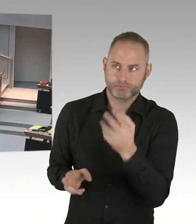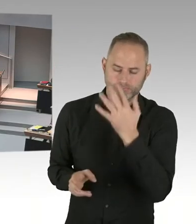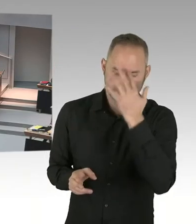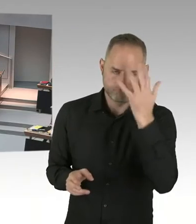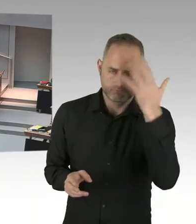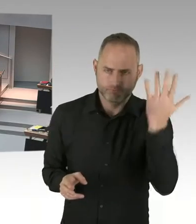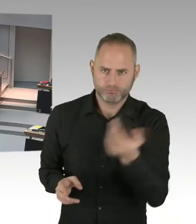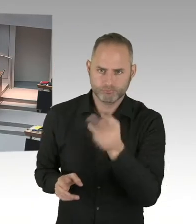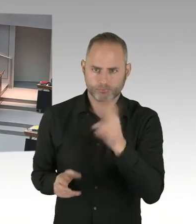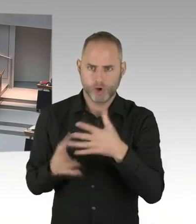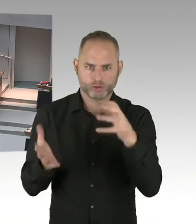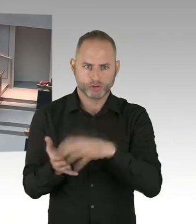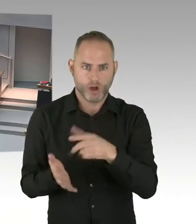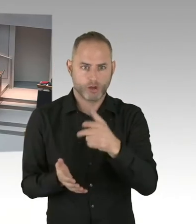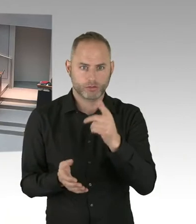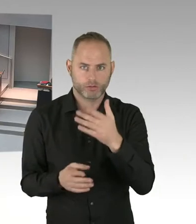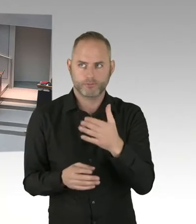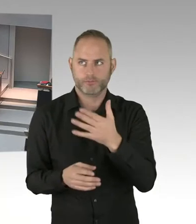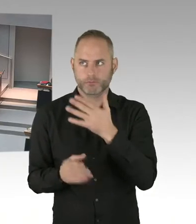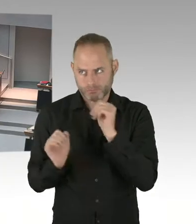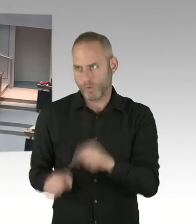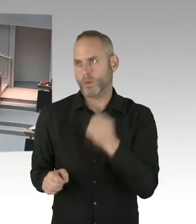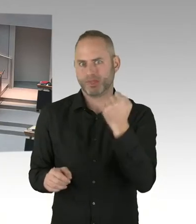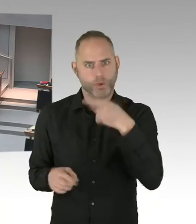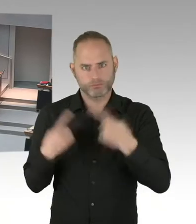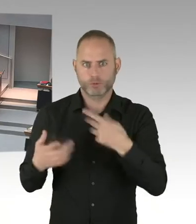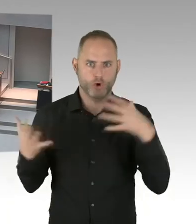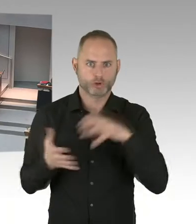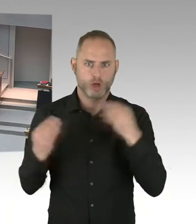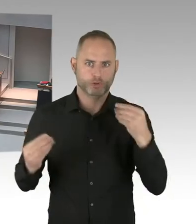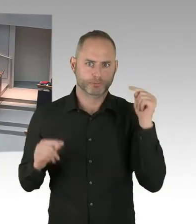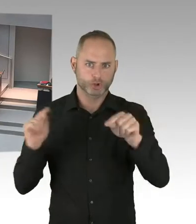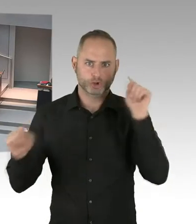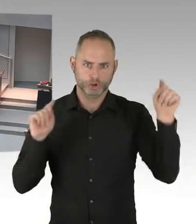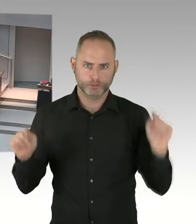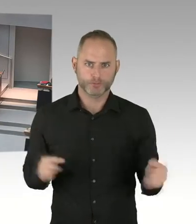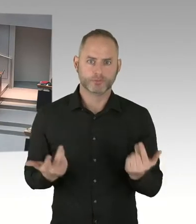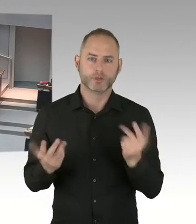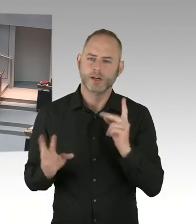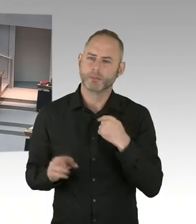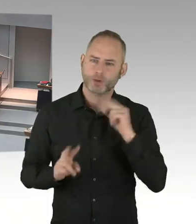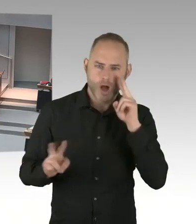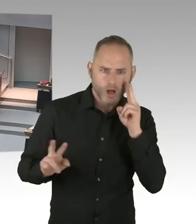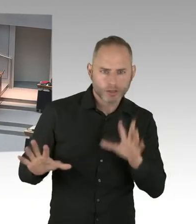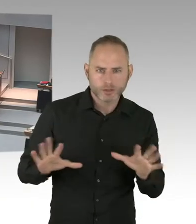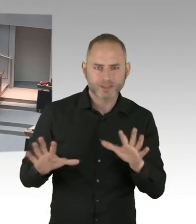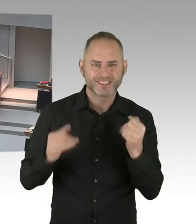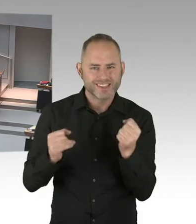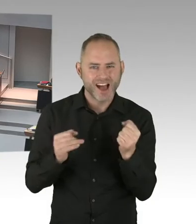zum Ende diesen Jahres, mit dem Berliner Alexanderplatz auf diesen EU Call bewerben. Und insofern ist der Breitscheidplatz